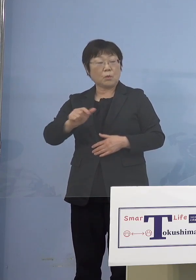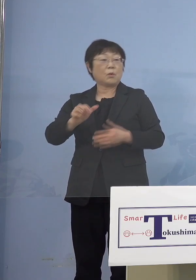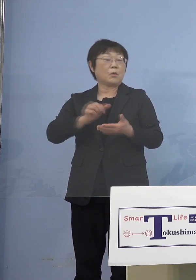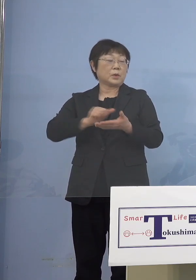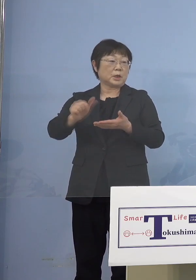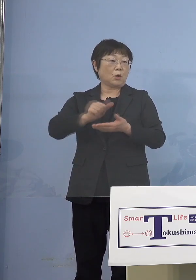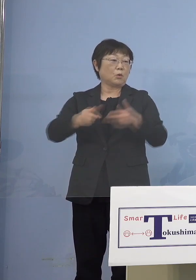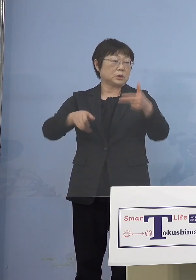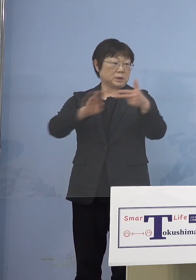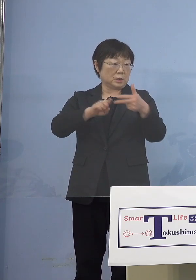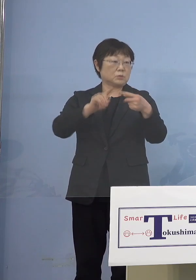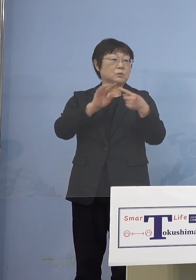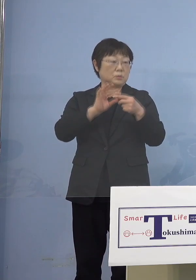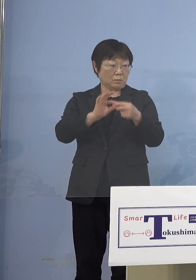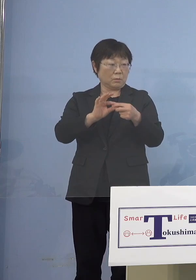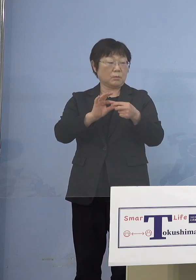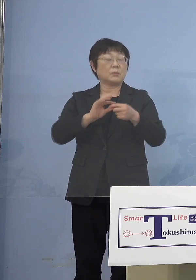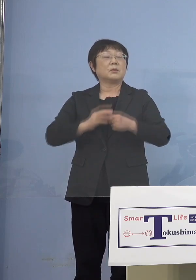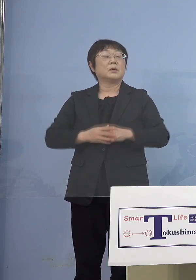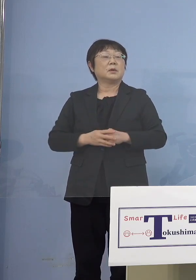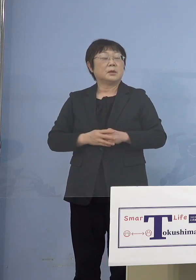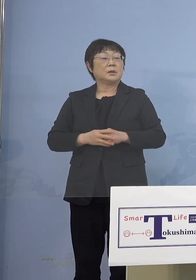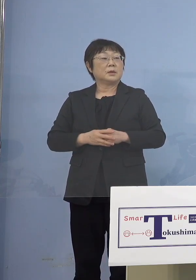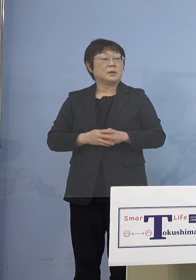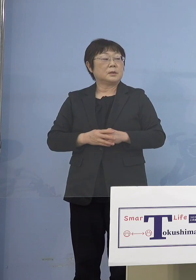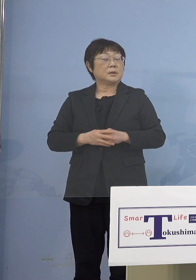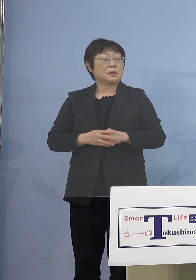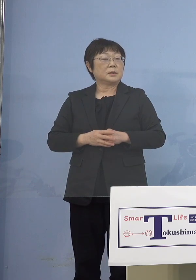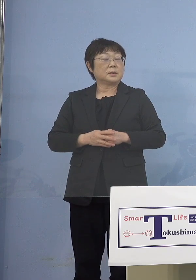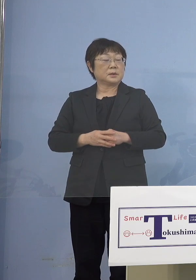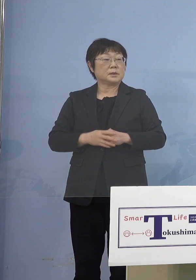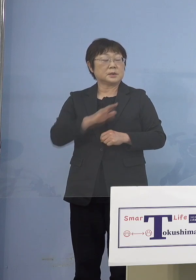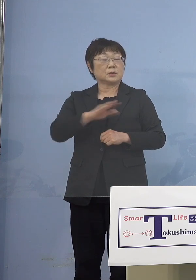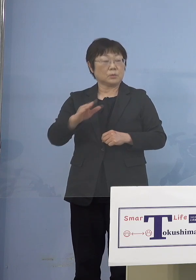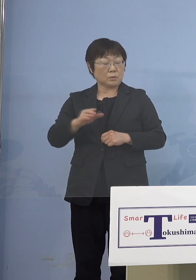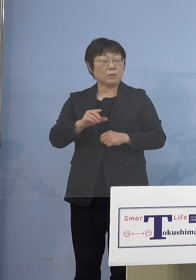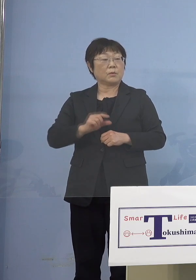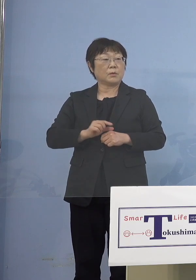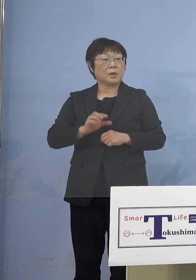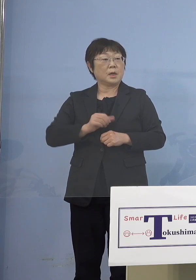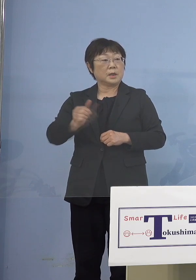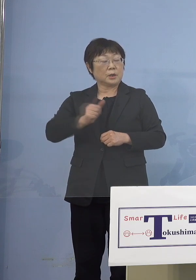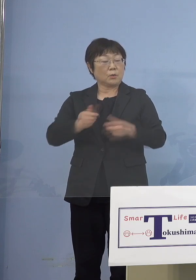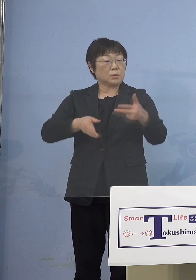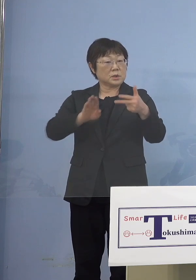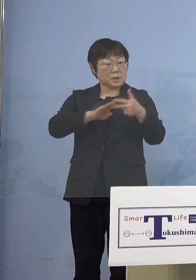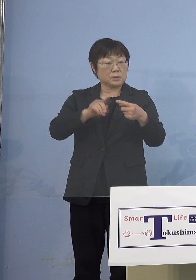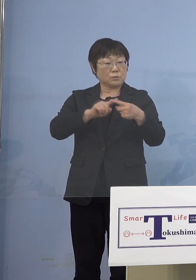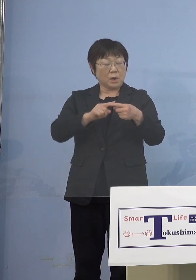それからまずは児童等利用施設 この中に幼稚園が入ってきますので